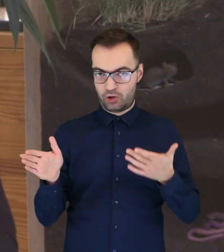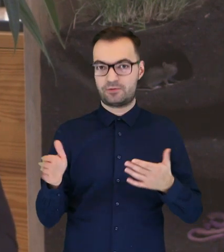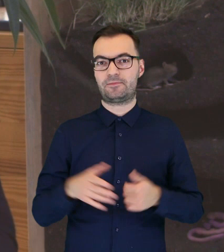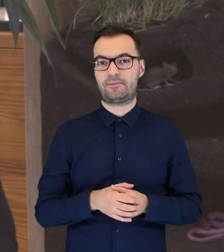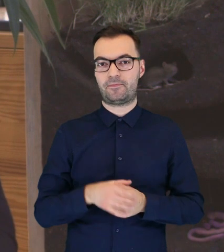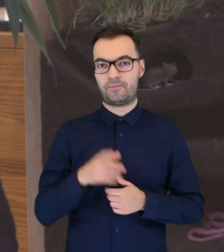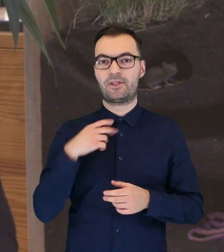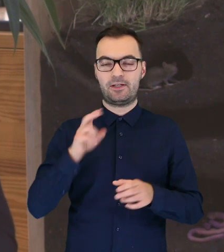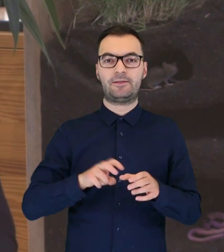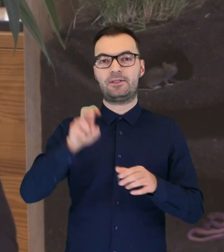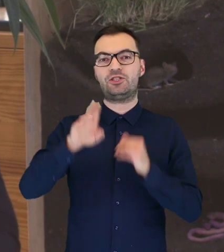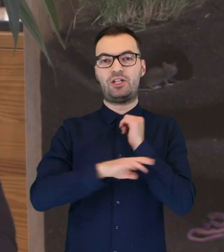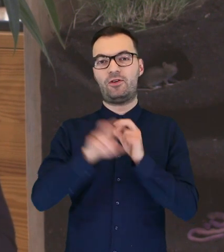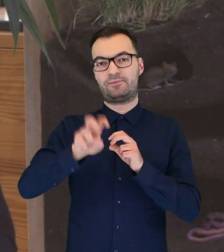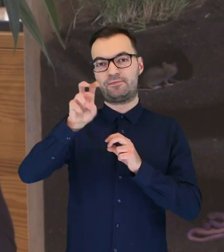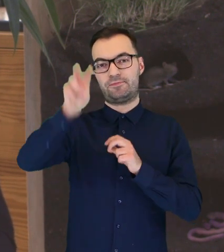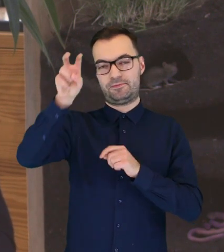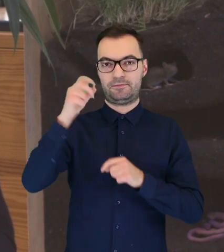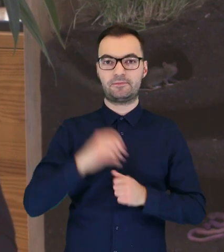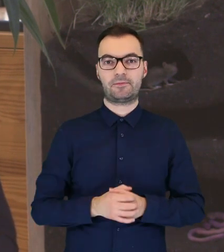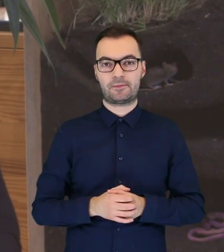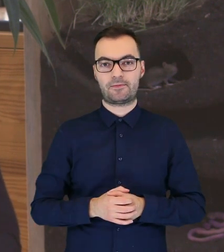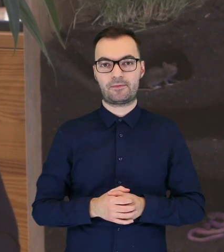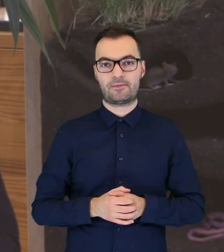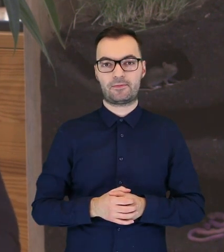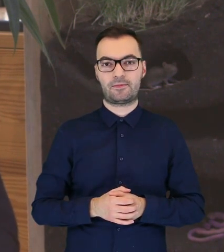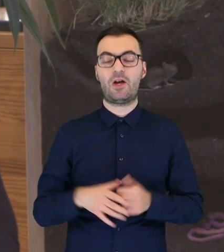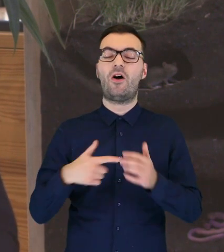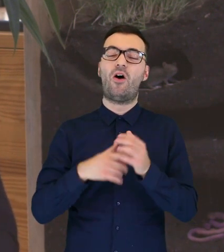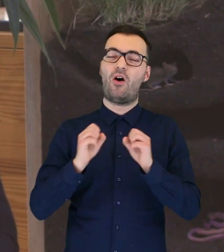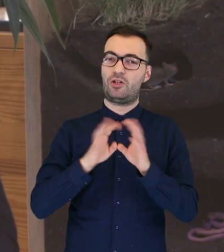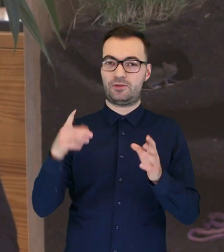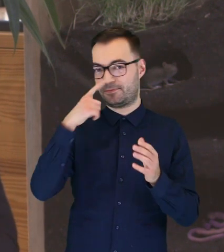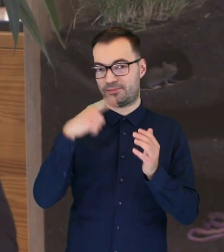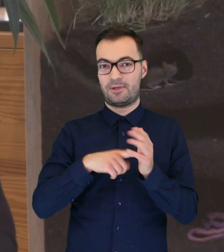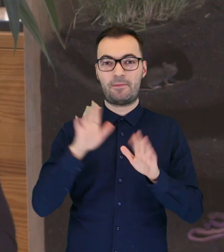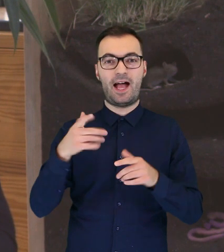to będzie się wspinała po drzewie bardzo sprawnie. Oczywiście, dotyczy to ptaka, który nie jest ranny.